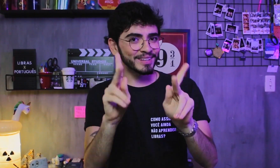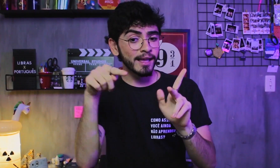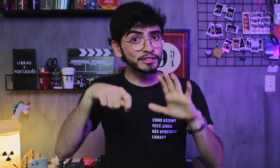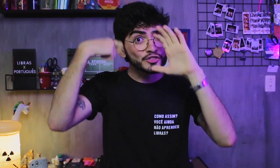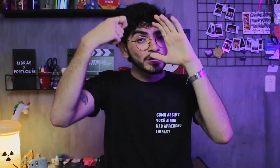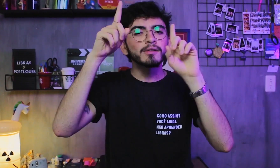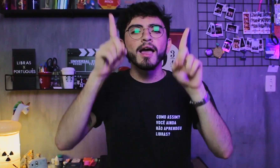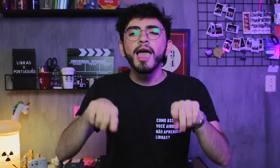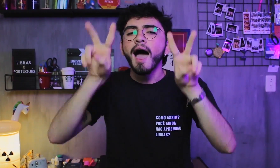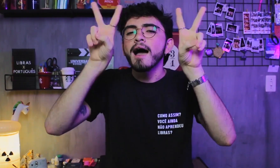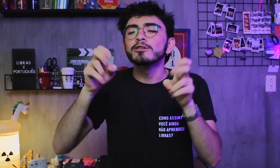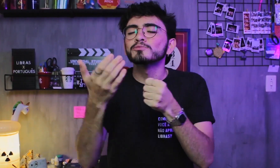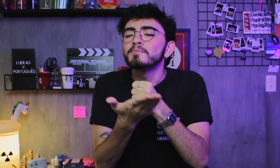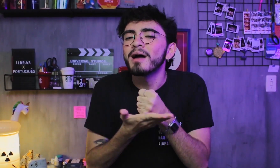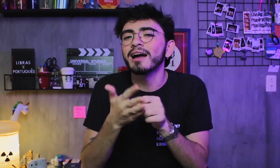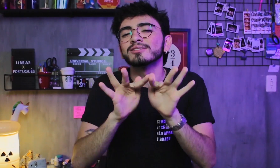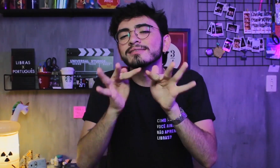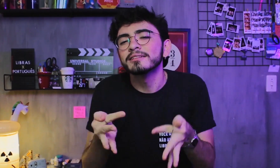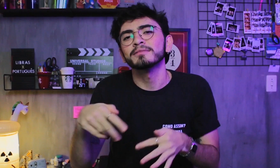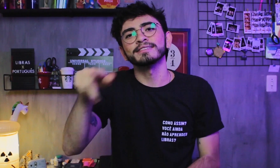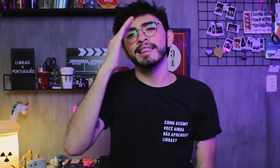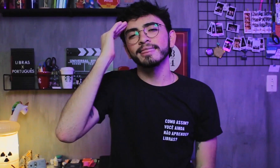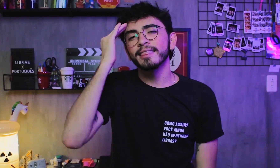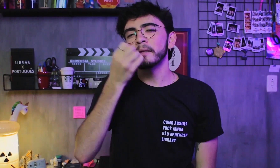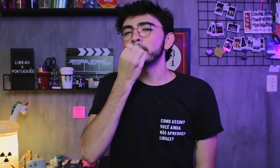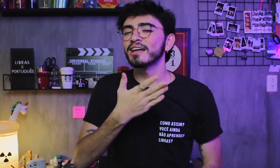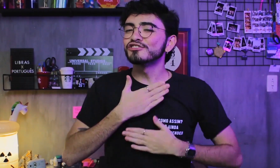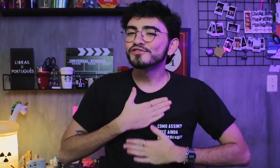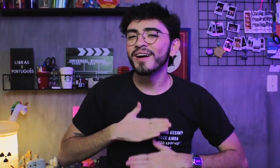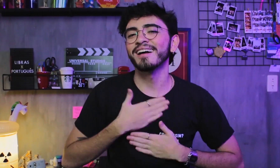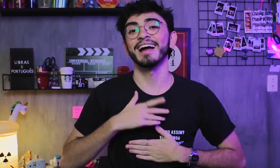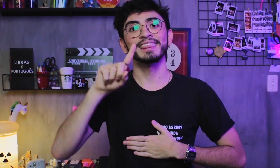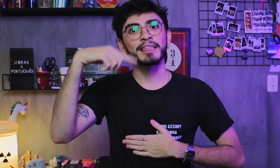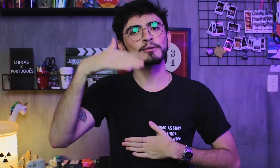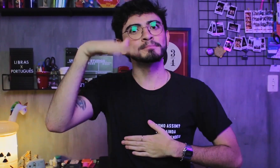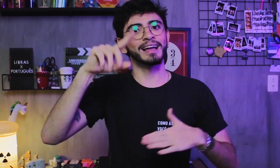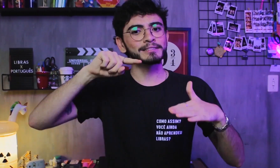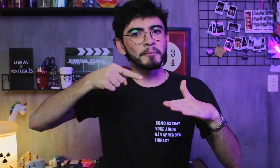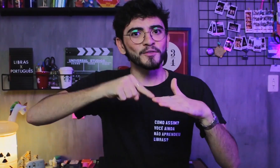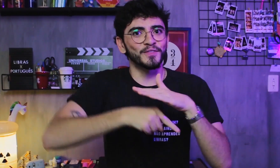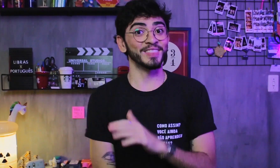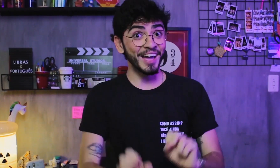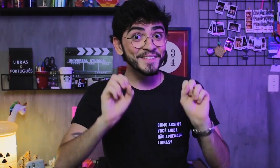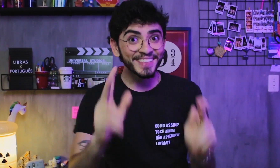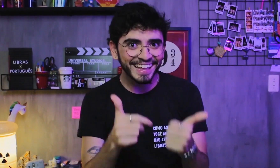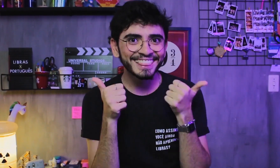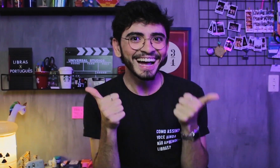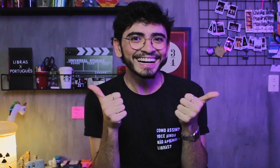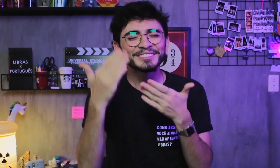Hoje foi apenas uma introdução sobre o tema pra vocês irem entendendo aos poucos, depois podemos aprofundar mais no assunto, tá!